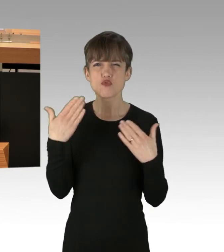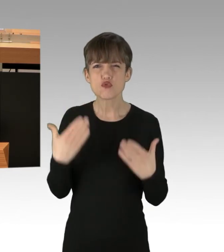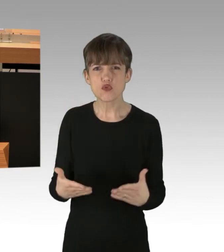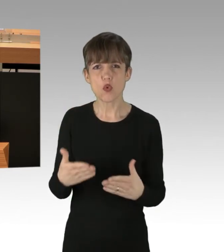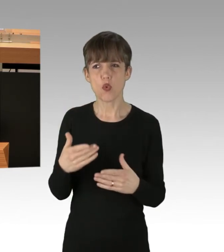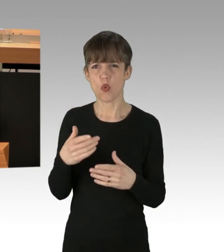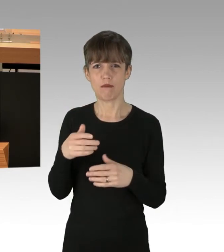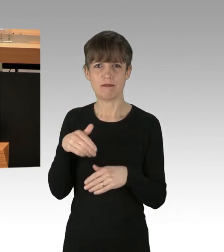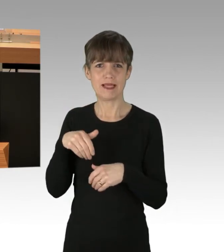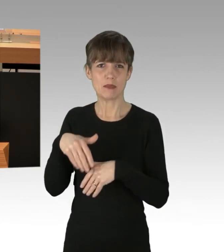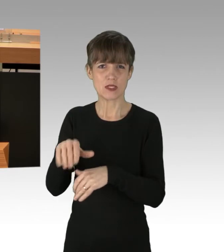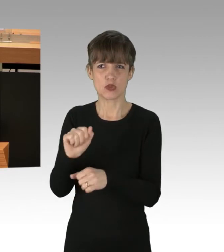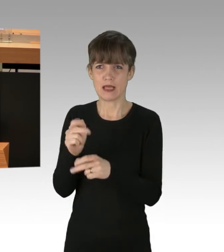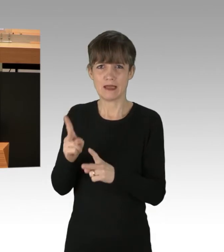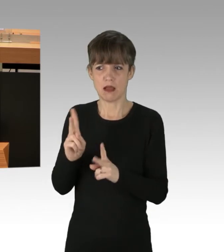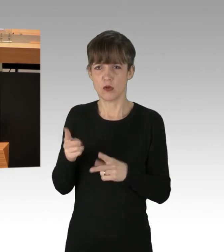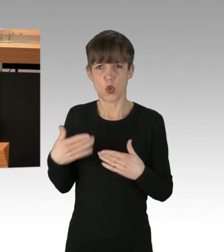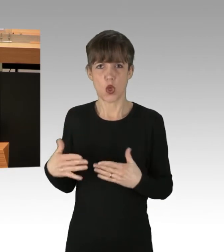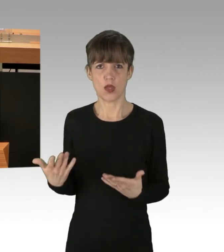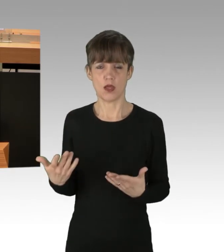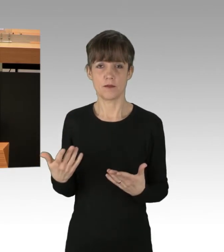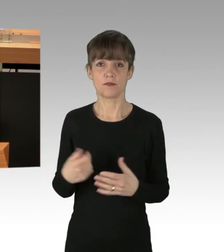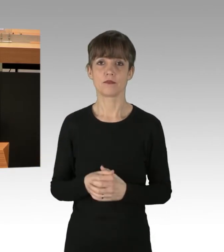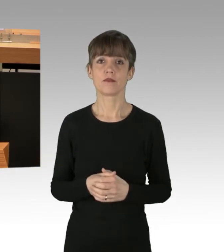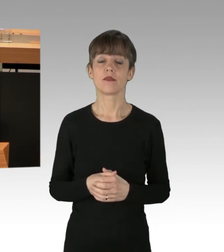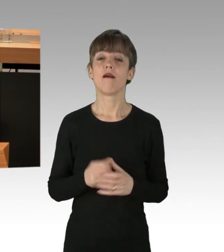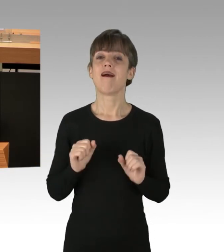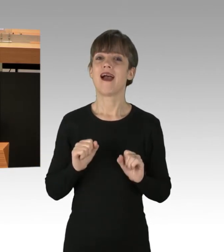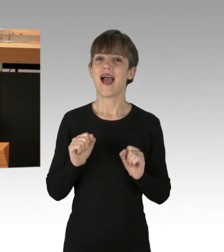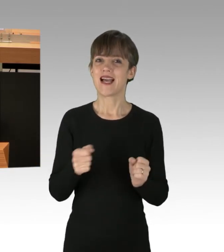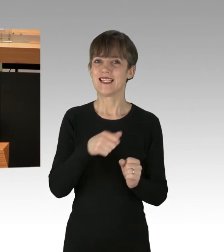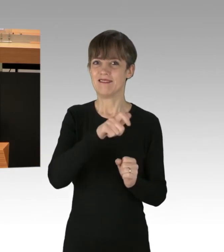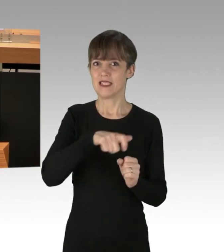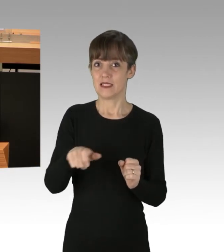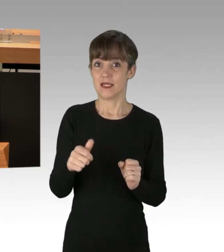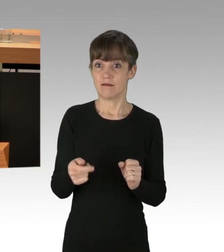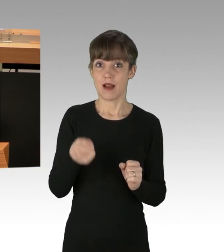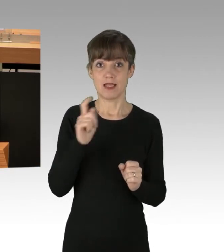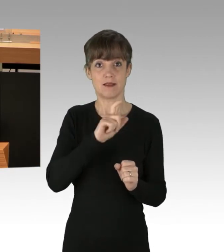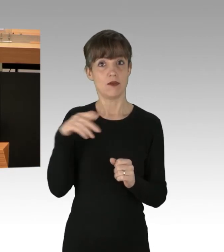Von den Aktivisten "Essen retten" sind seit Montag letzter Woche 29 Straßenblockaden durchgeführt worden.